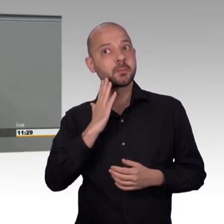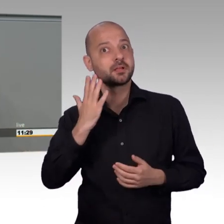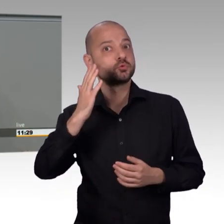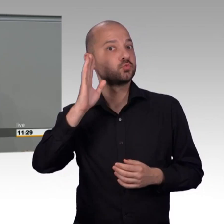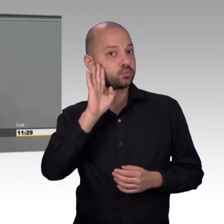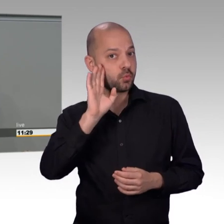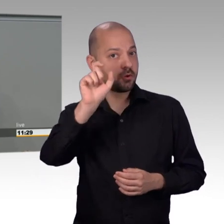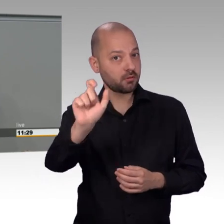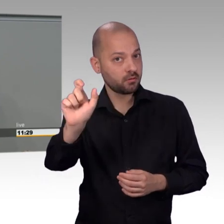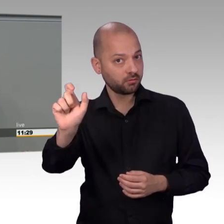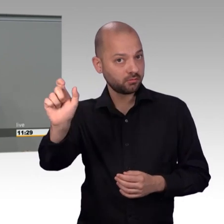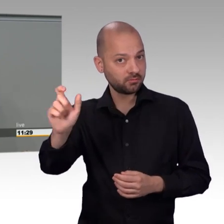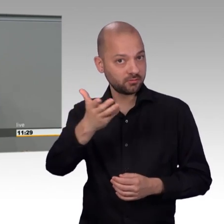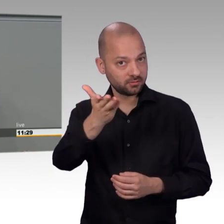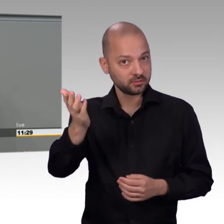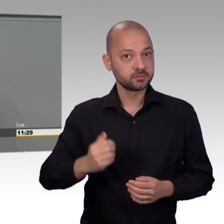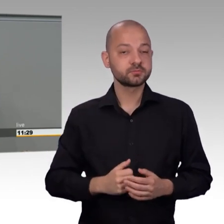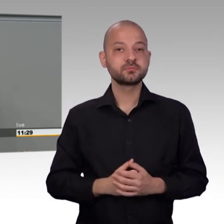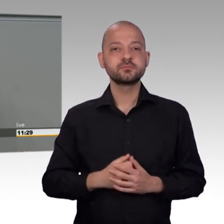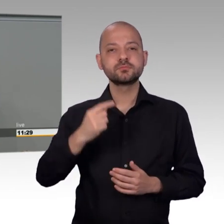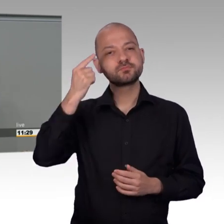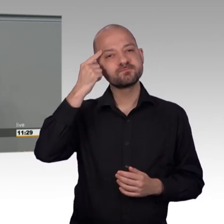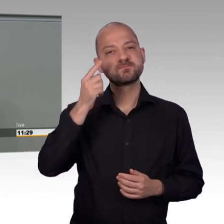Es steht als Jedermannsrecht allen Menschen zu und